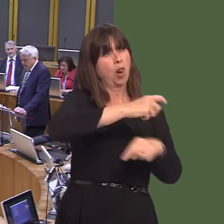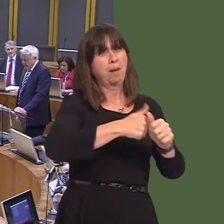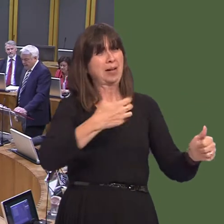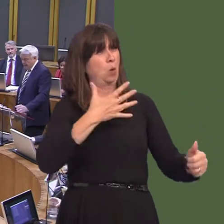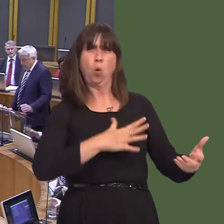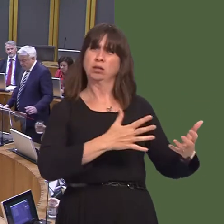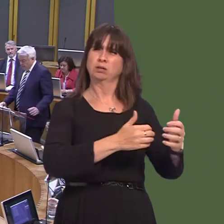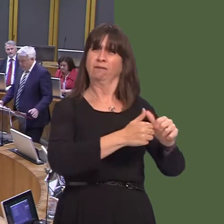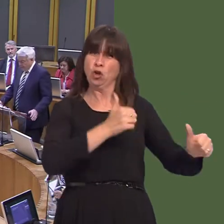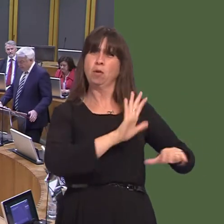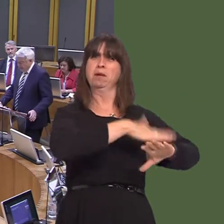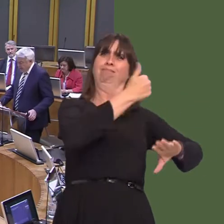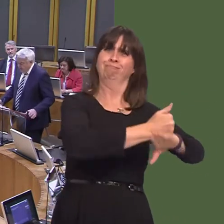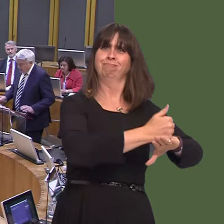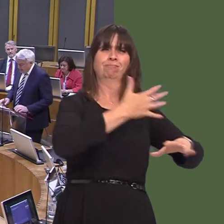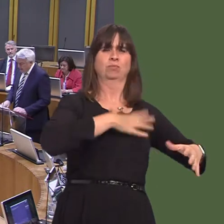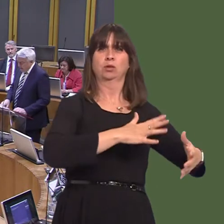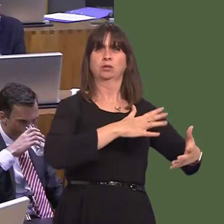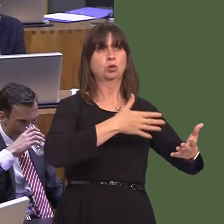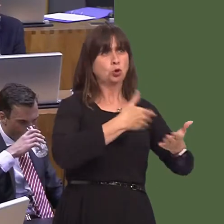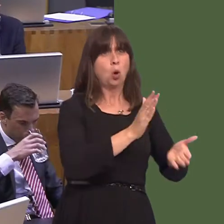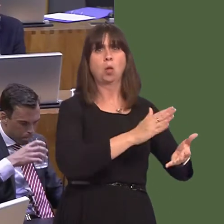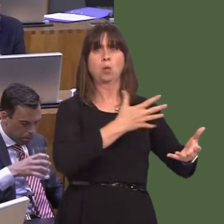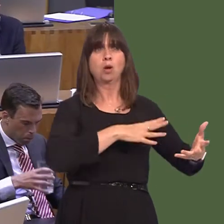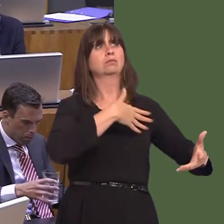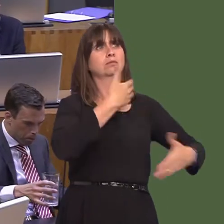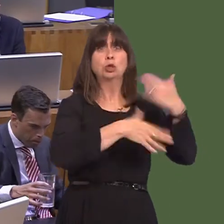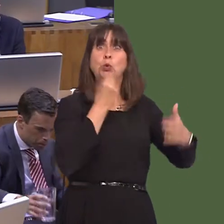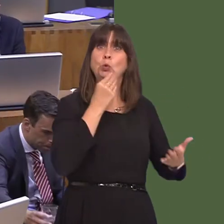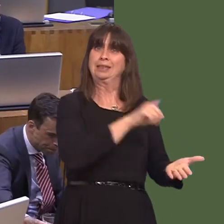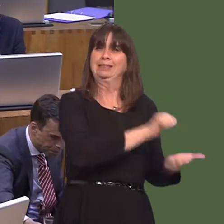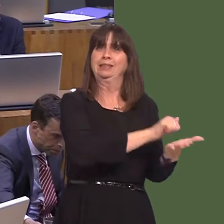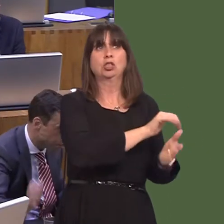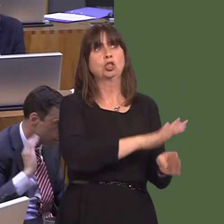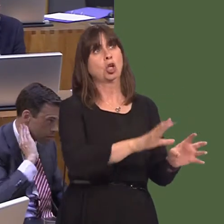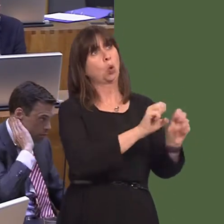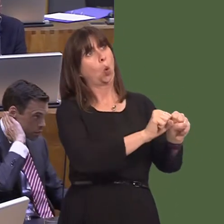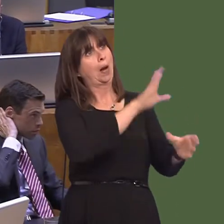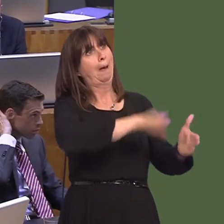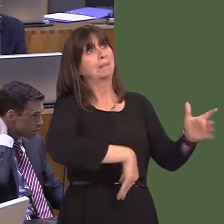hynny'n rhywbeth roedd pobl eisiau ei weld yn cael ei ddatrys a hefyd y tir yn cael ei